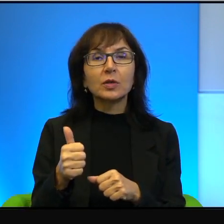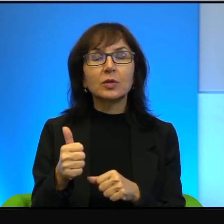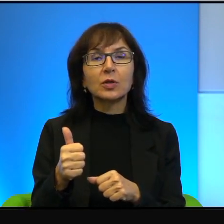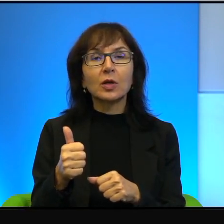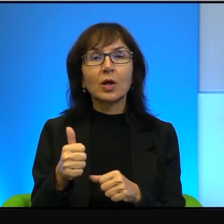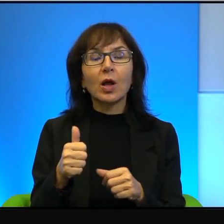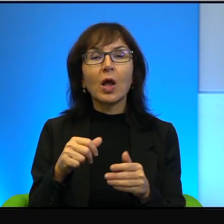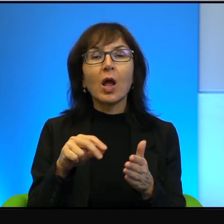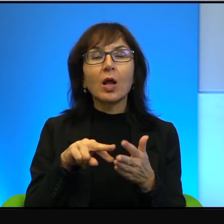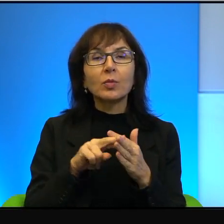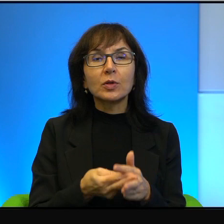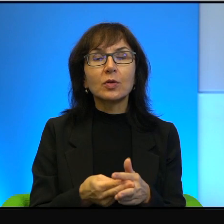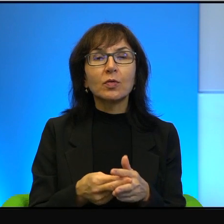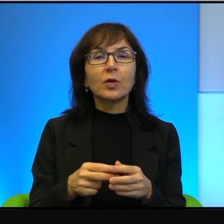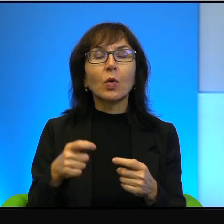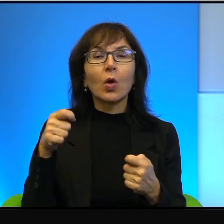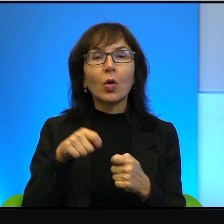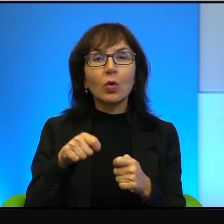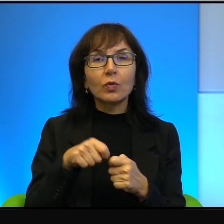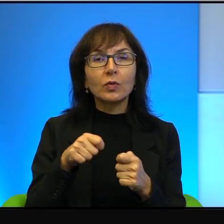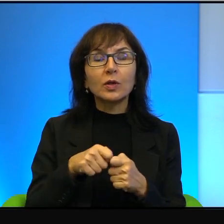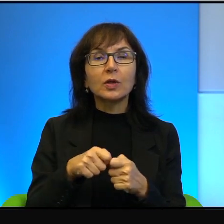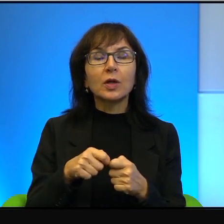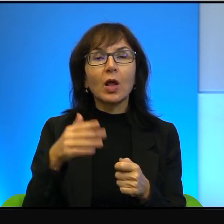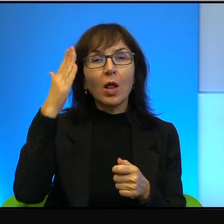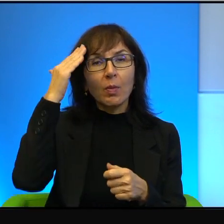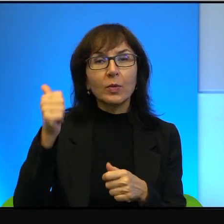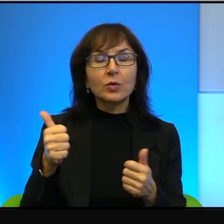konfliktu. Mistrzem świata, absolutnym mistrzem świata.